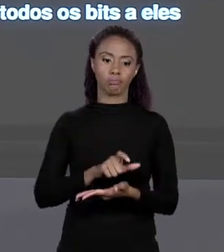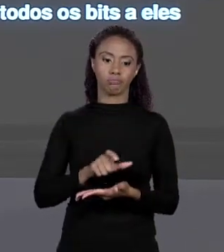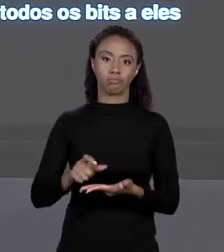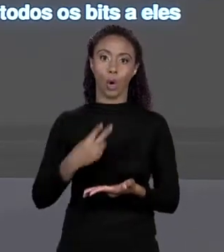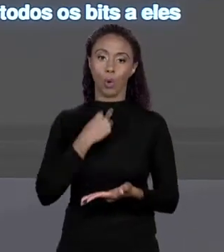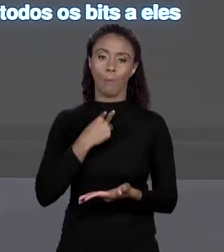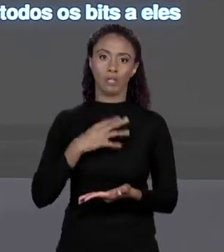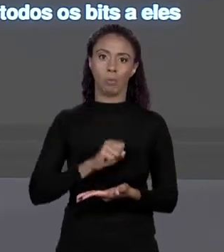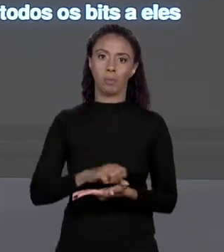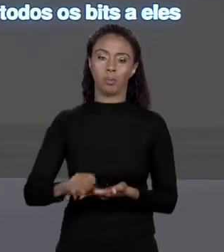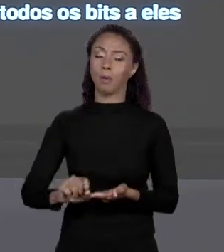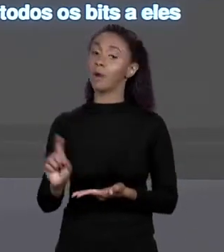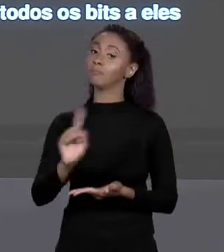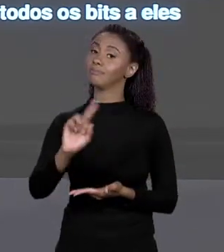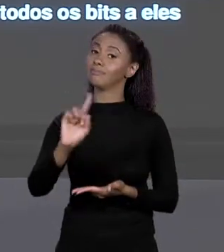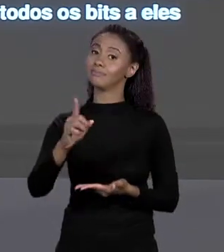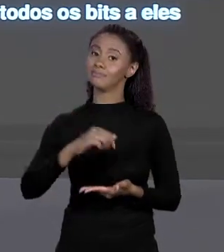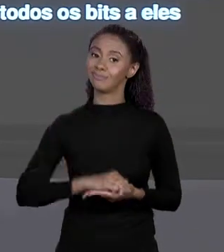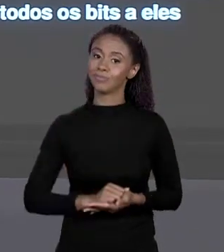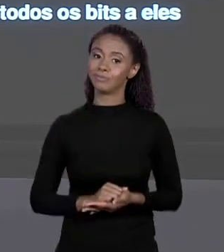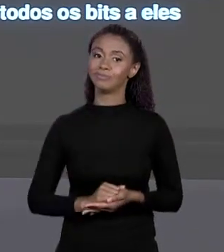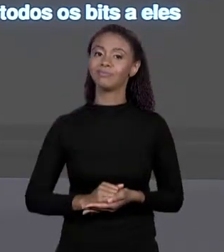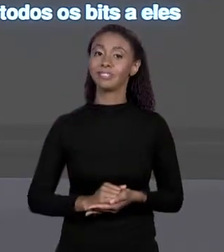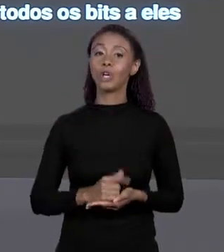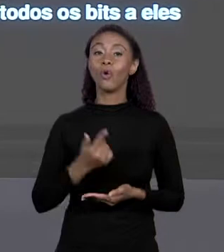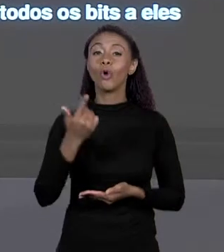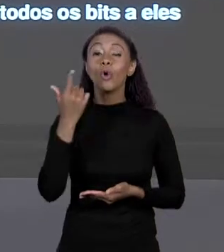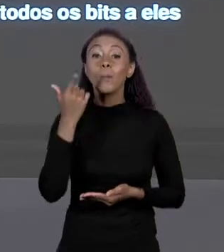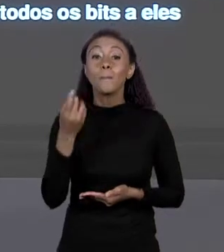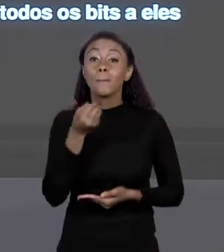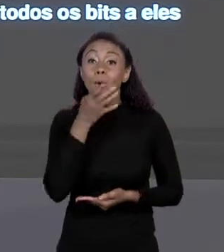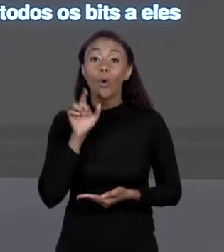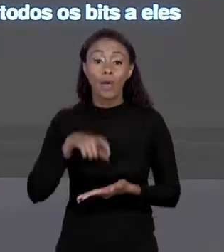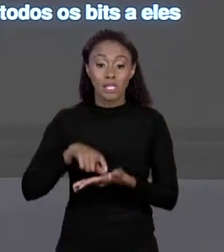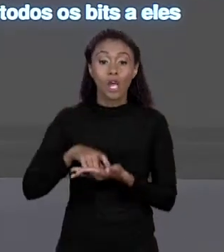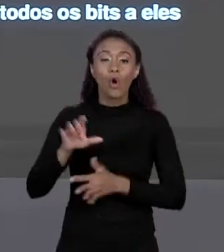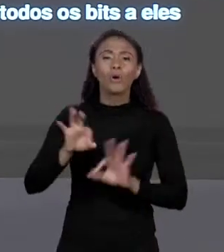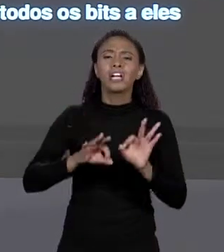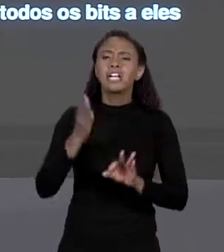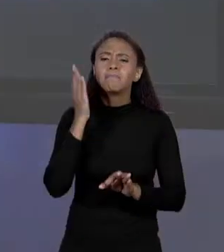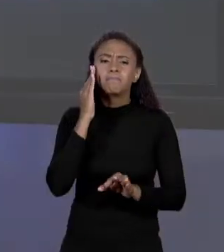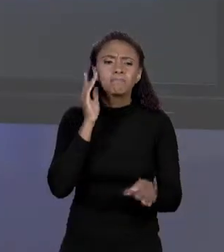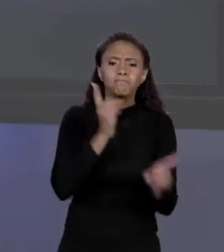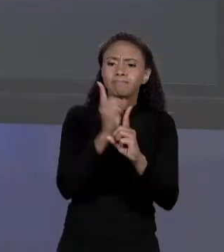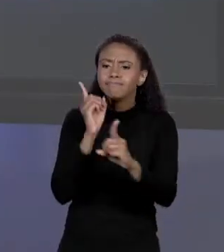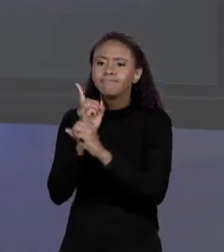COMPUTAÇÃO VOCÊ FAZ AQUI PORQUE VOCÊ CONSEGUE MAPEAR DIRETAMENTE QUANTOS "BYTES" E OS VALORES DE CADA "BYTE" QUE